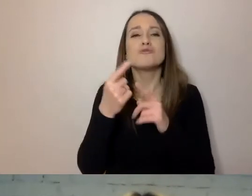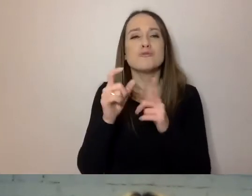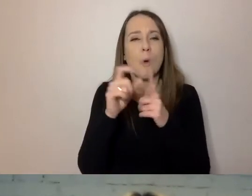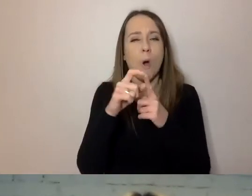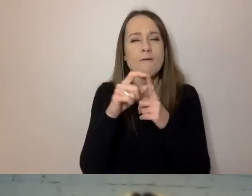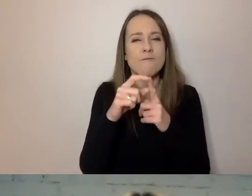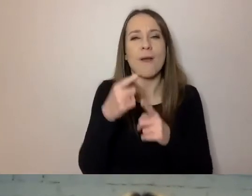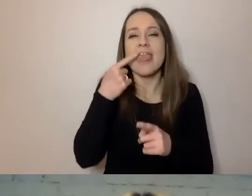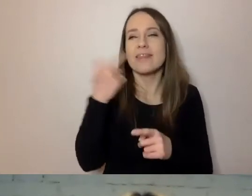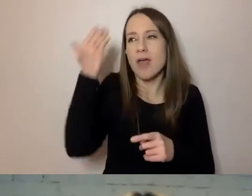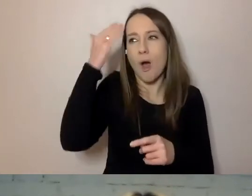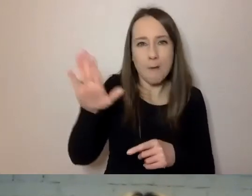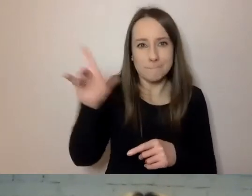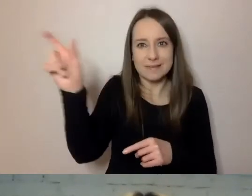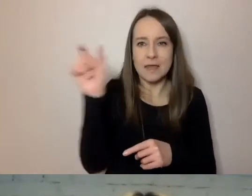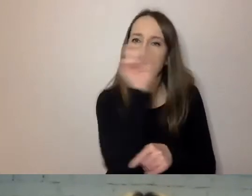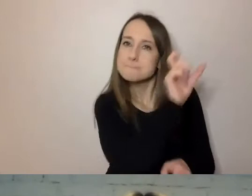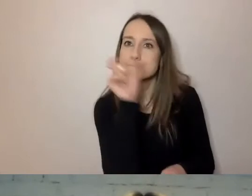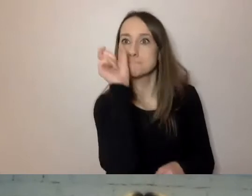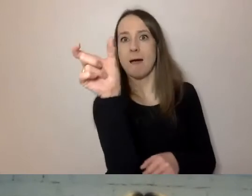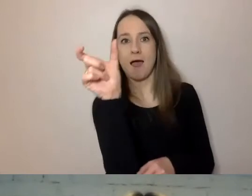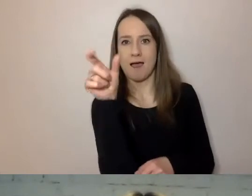To bariera, która może się pojawić w pisaniu.